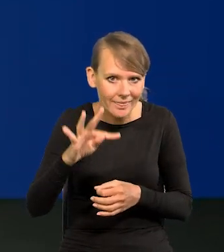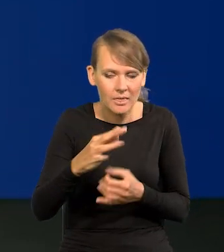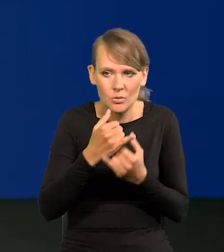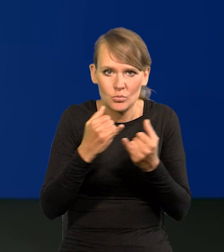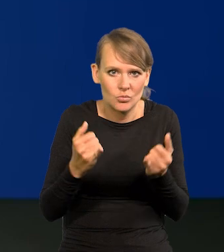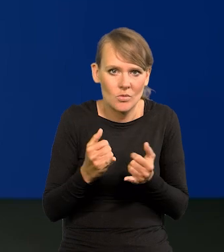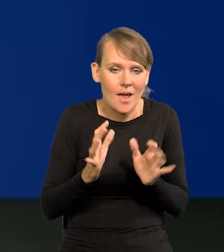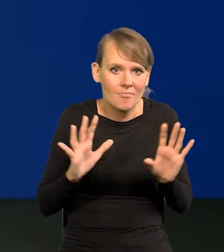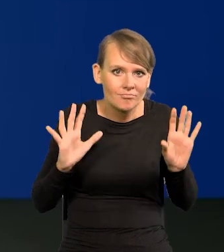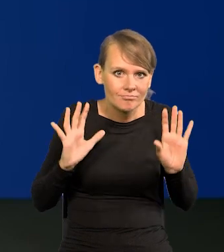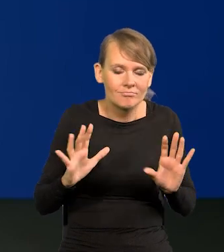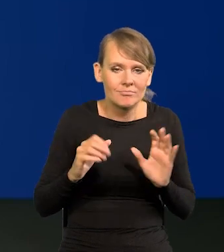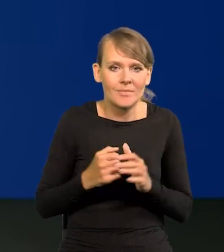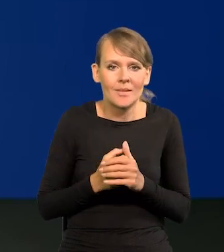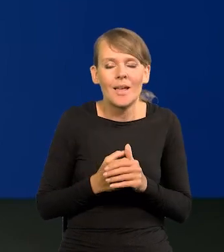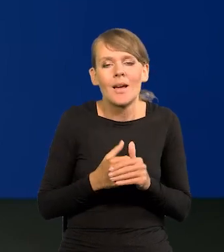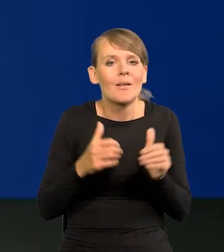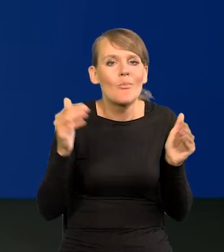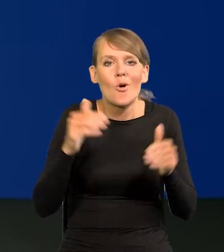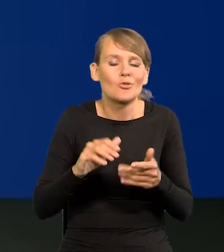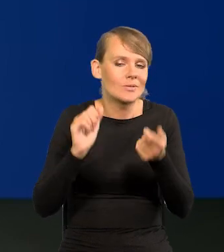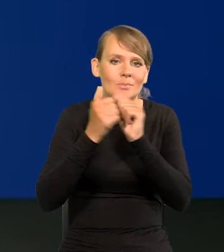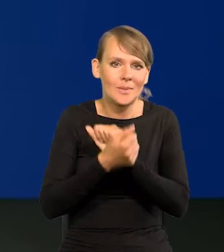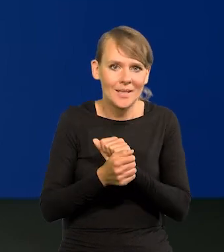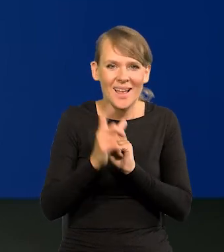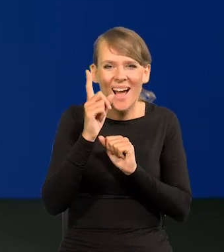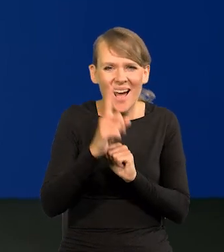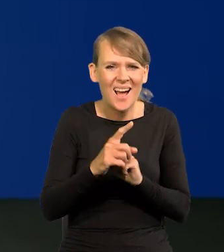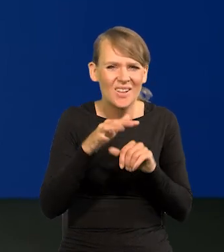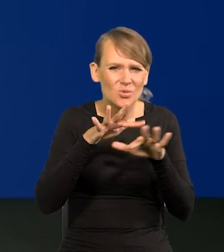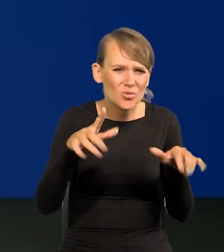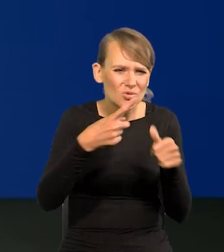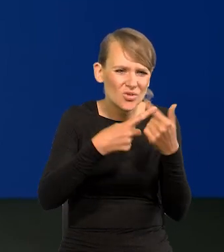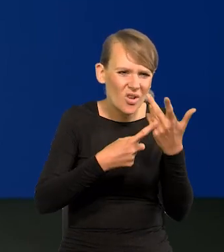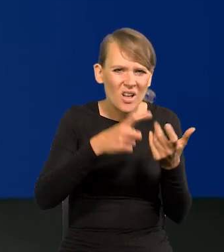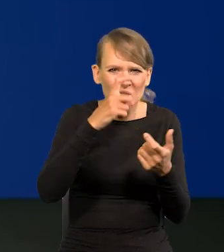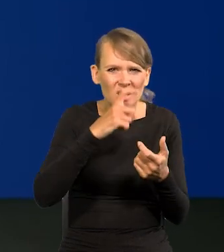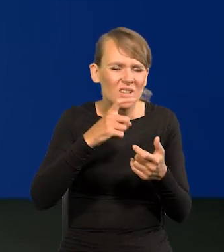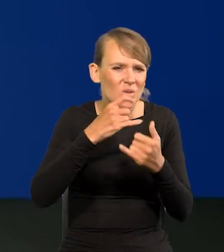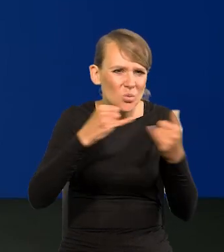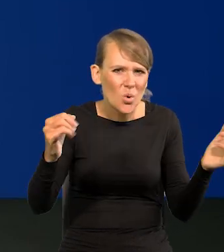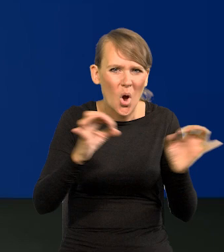Ale już limit tych złych rzeczy chyba jakoś tam wyczerpaliśmy.